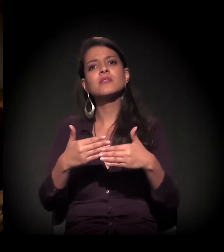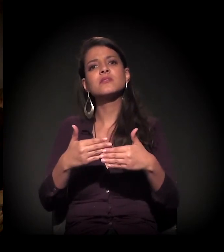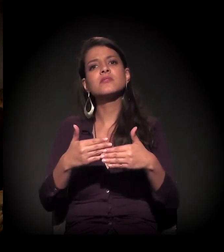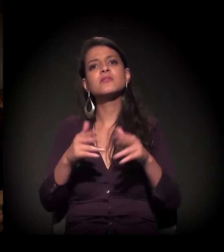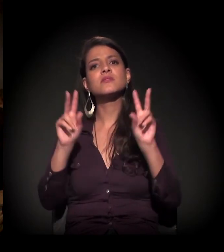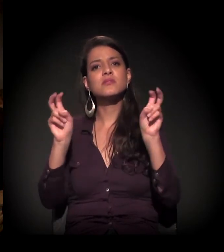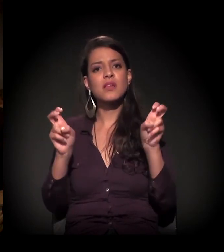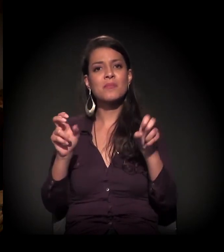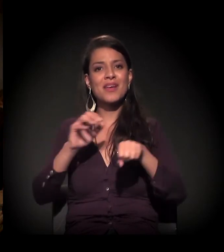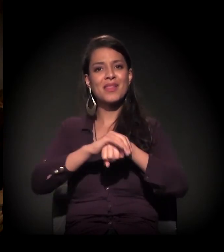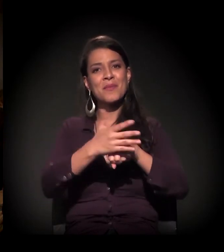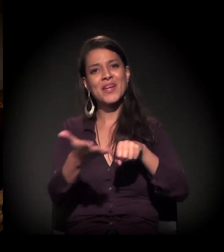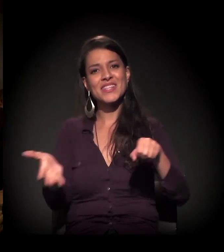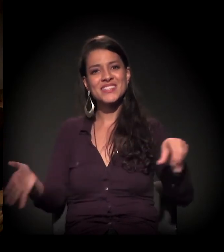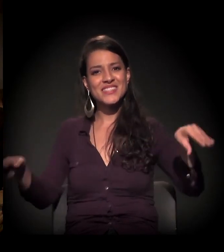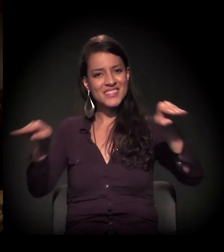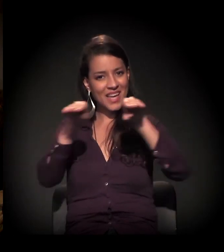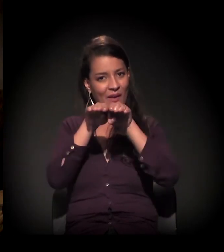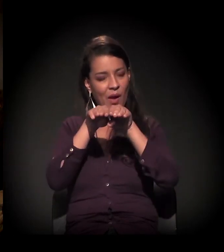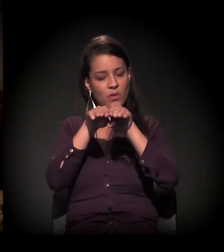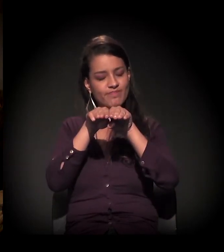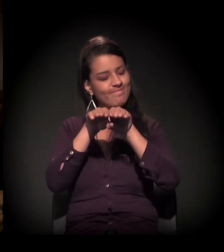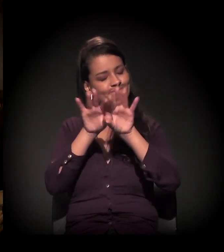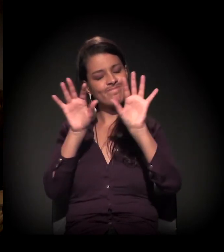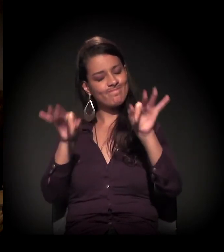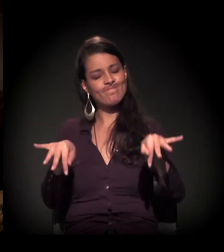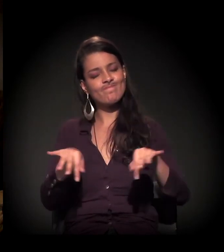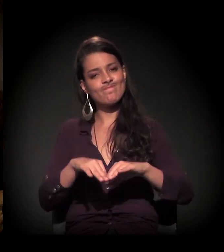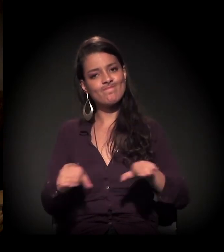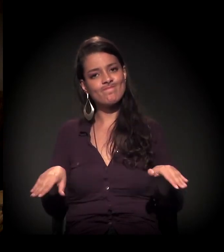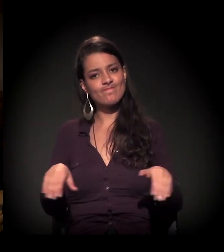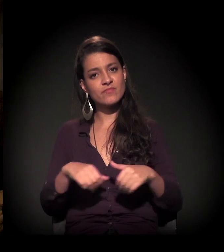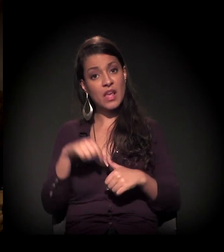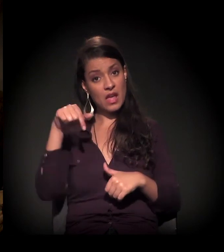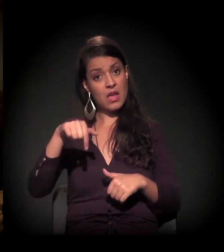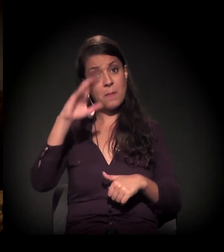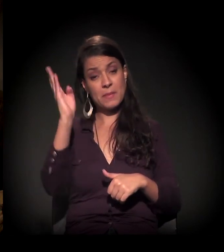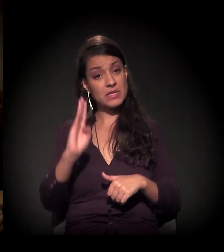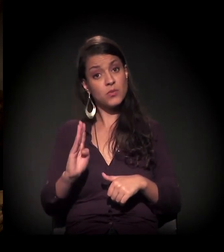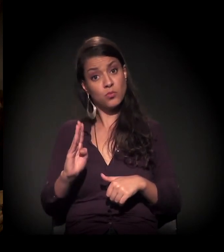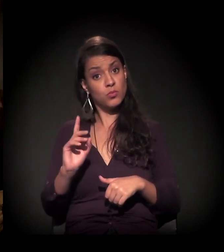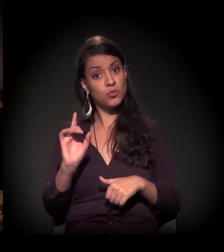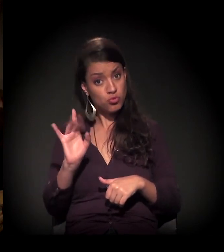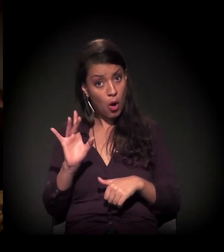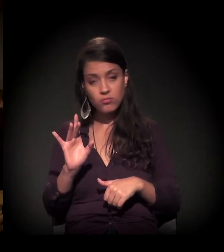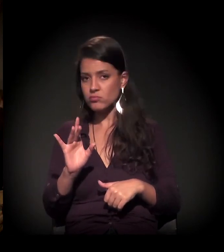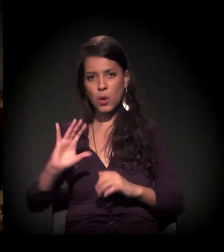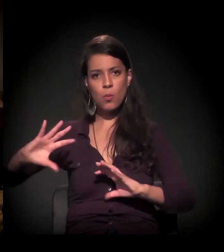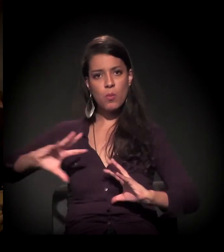de encerramento da questão da parte democrática. A gente está vivendo, não só no Brasil, mundialmente falando,